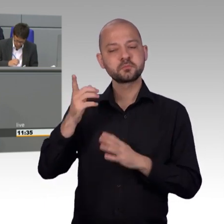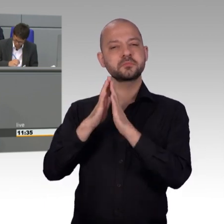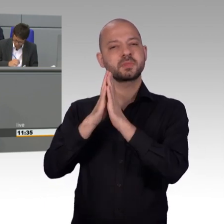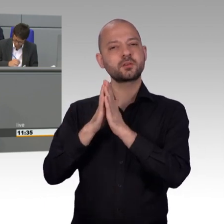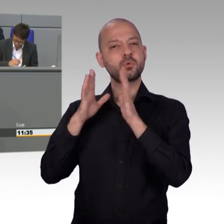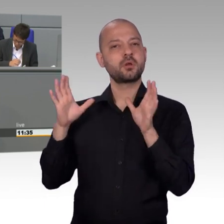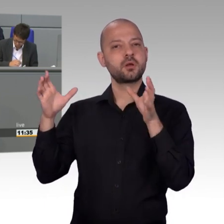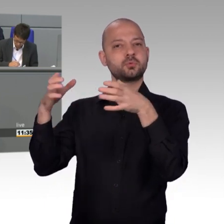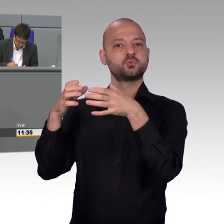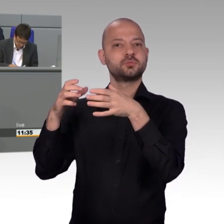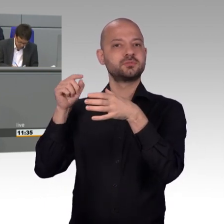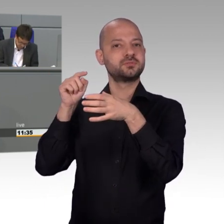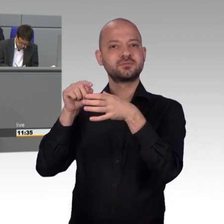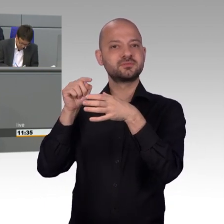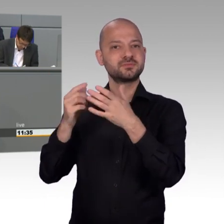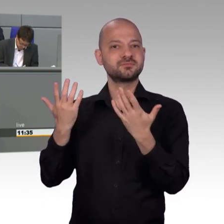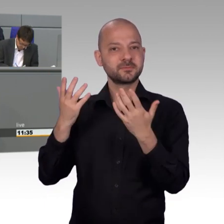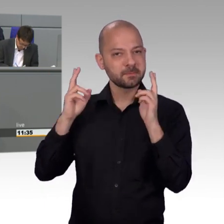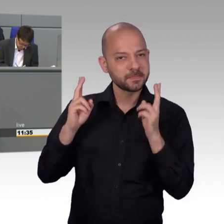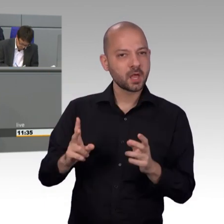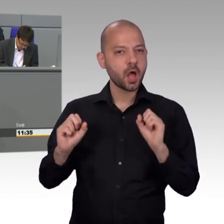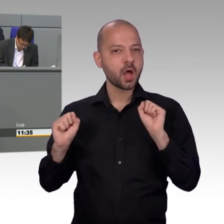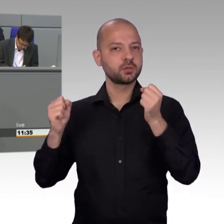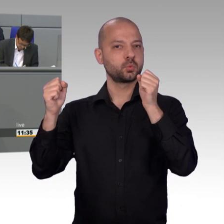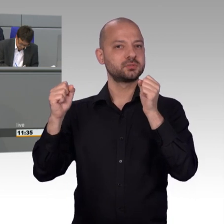Gute Chancen darauf hat die aktuelle unter öffentlicher Beobachtung stehende